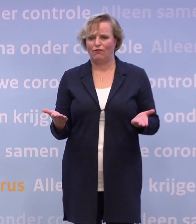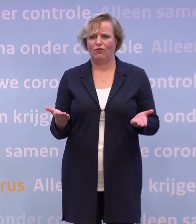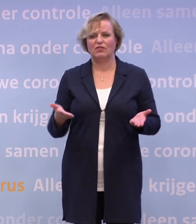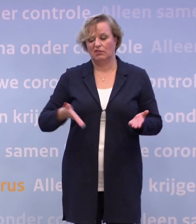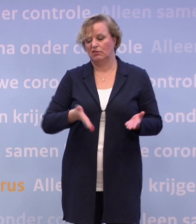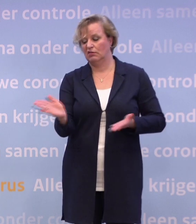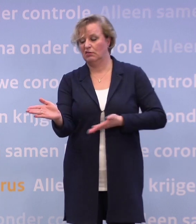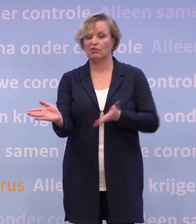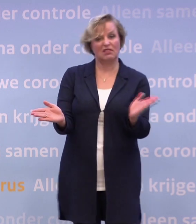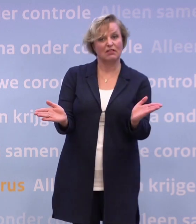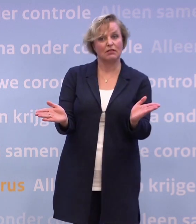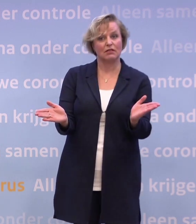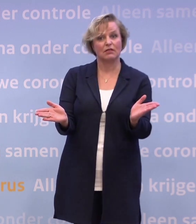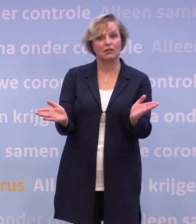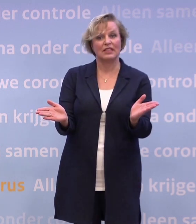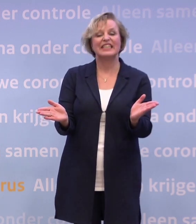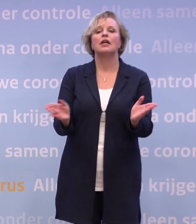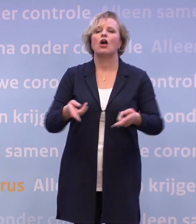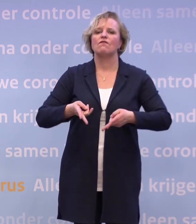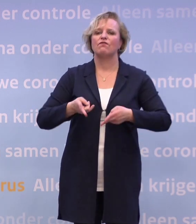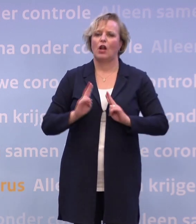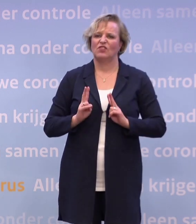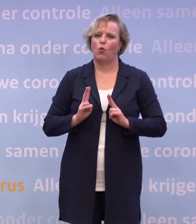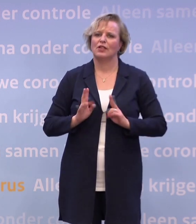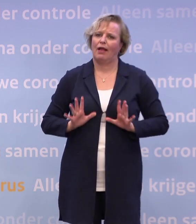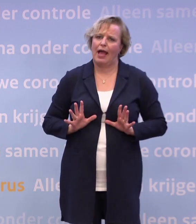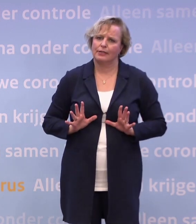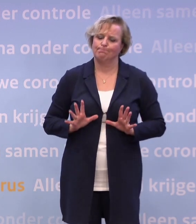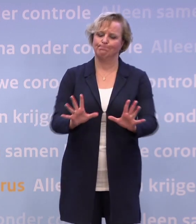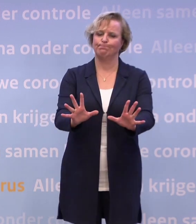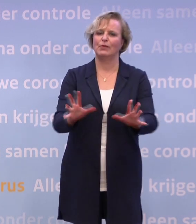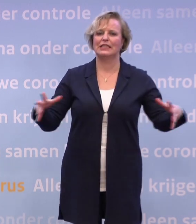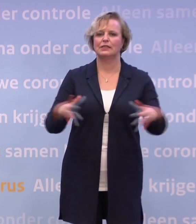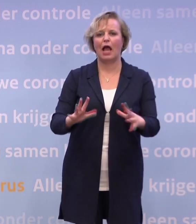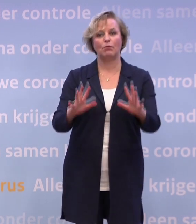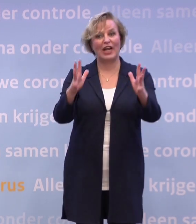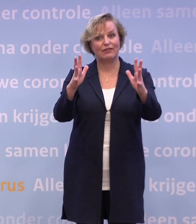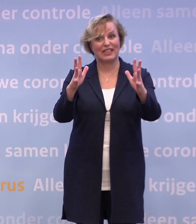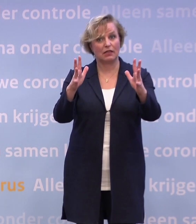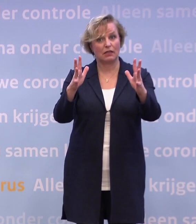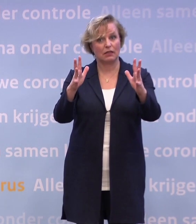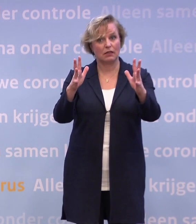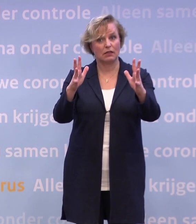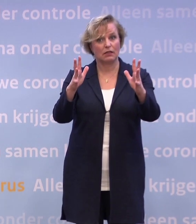...is dat je natuurlijk steeds de verantwoordelijkheid neerlegt... ...bij die samenleving. Alleen... -Nee, hoor.